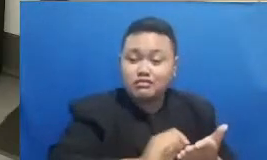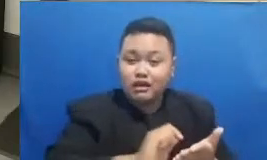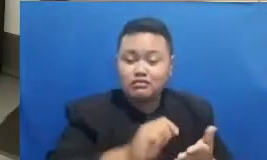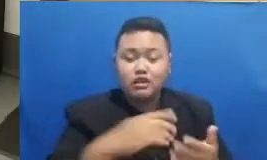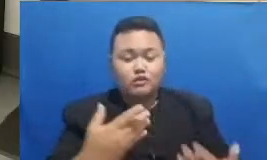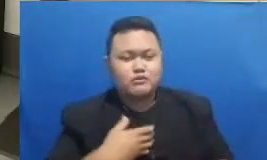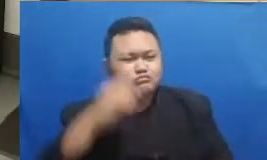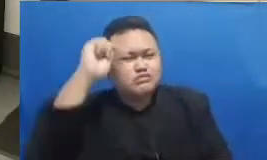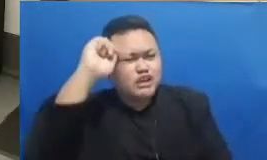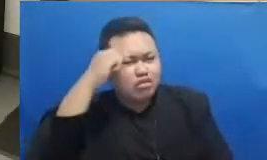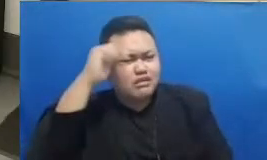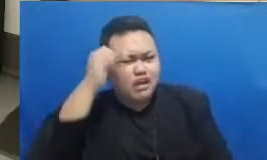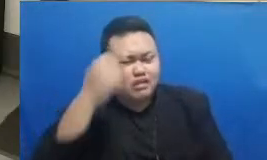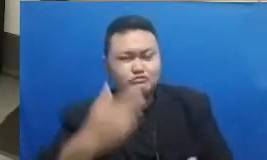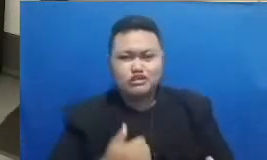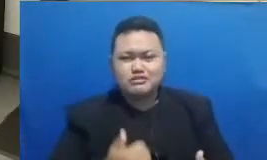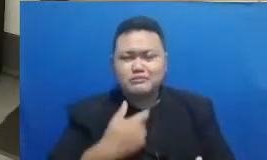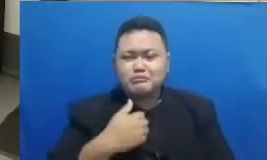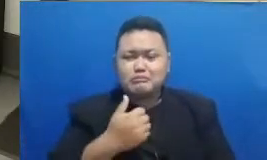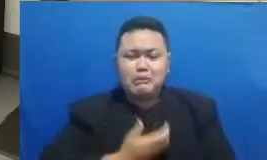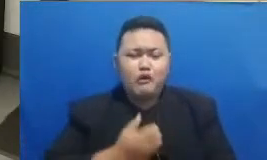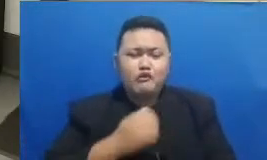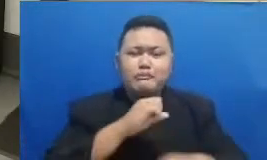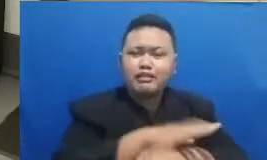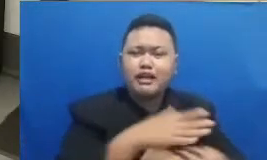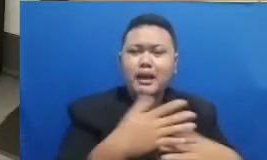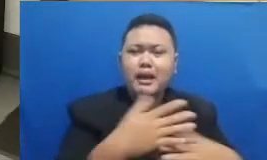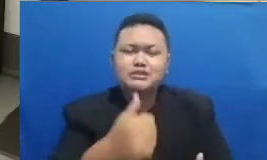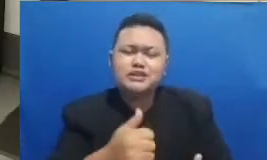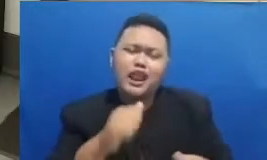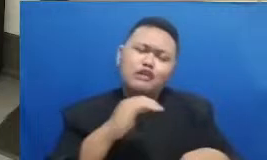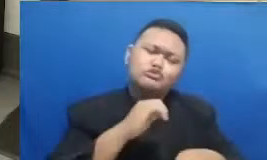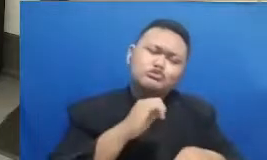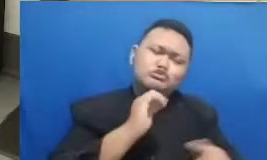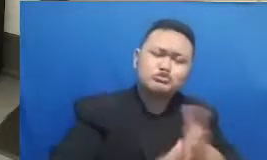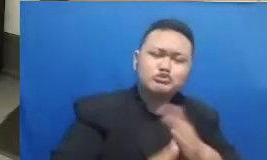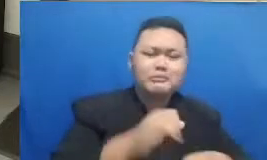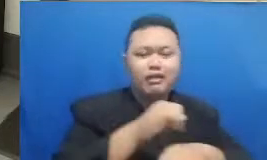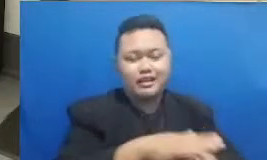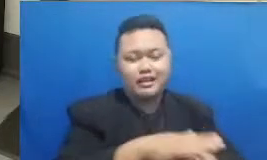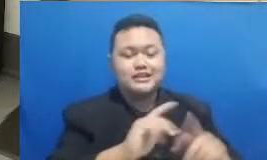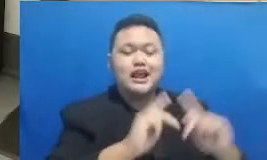yang bisa langsung dipraktikkan di pembelajaran bapak dan ibu di kelas masing-masing Terima kasih